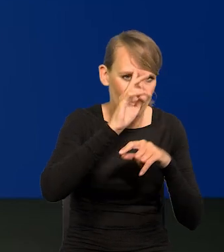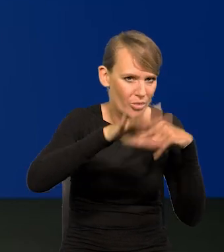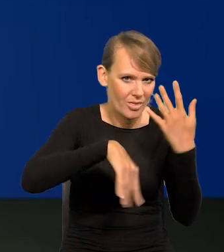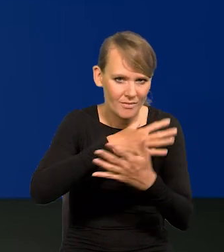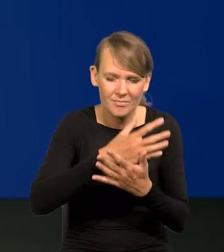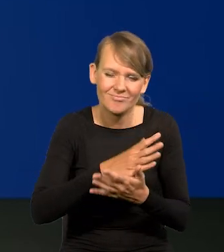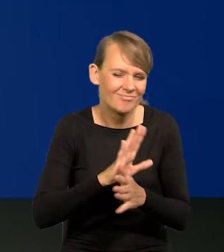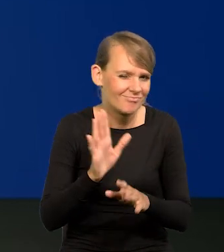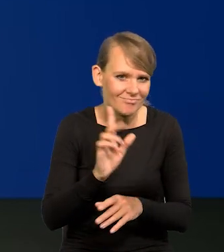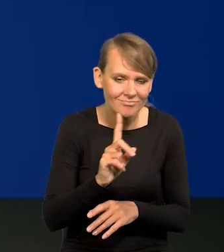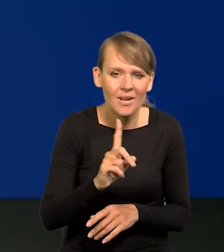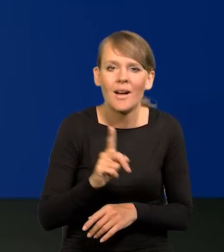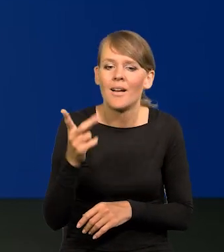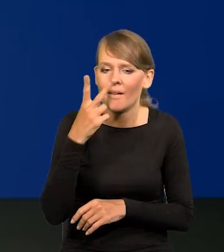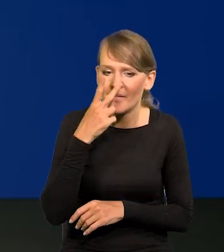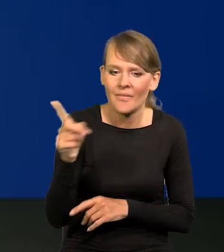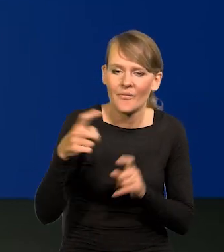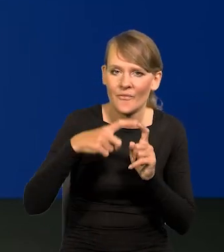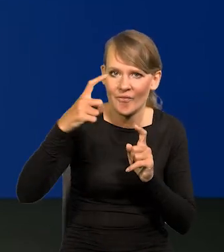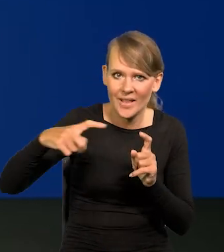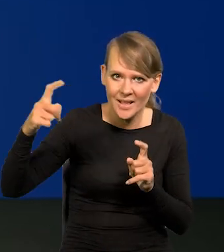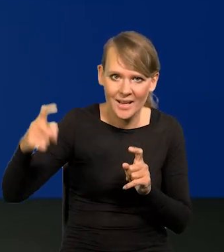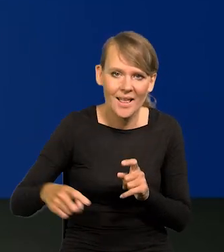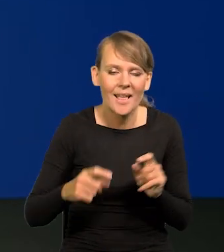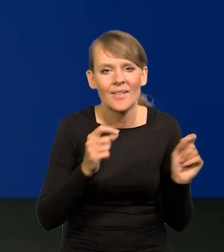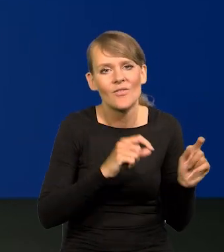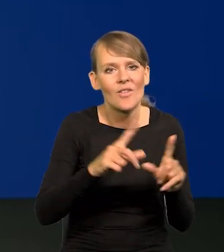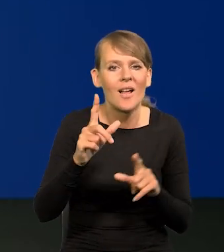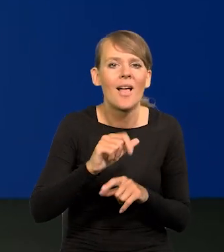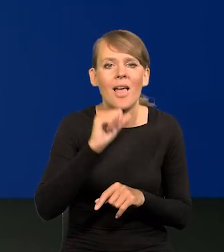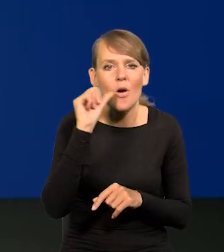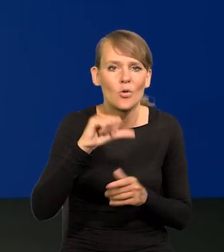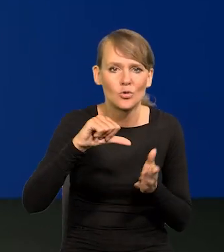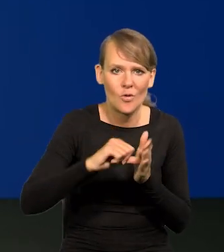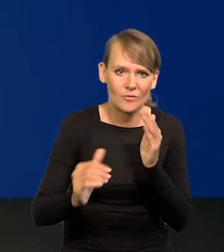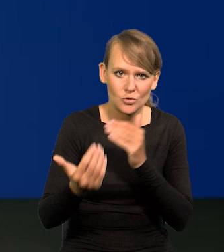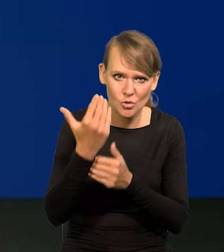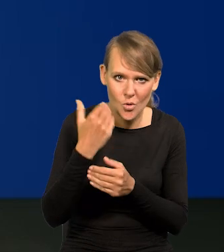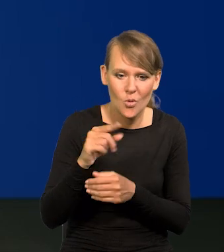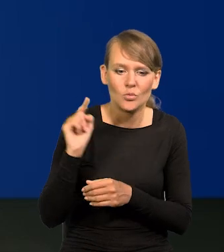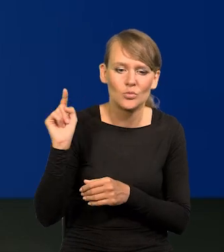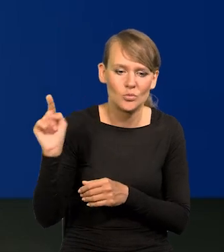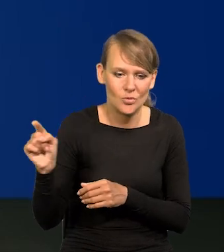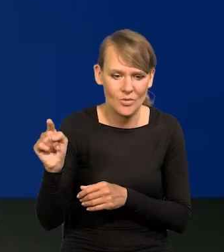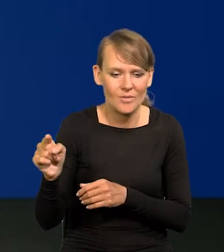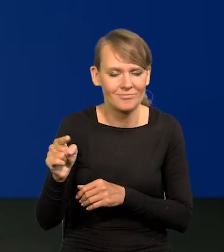Mają Państwo wykres inflacji w krajach Europy Środkowo-Wschodniej. To jest nasz punkt odniesienia.